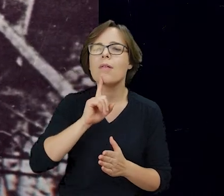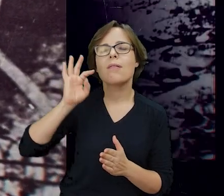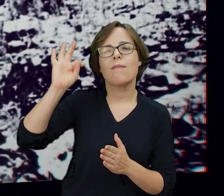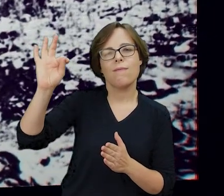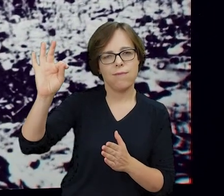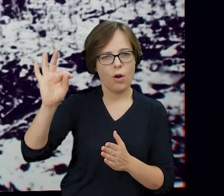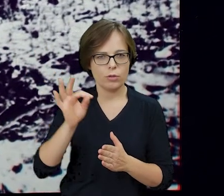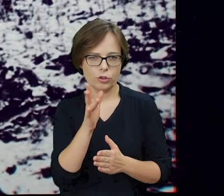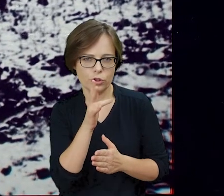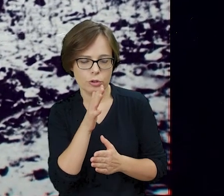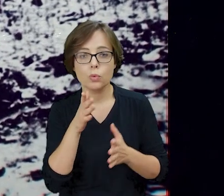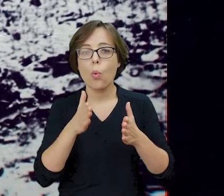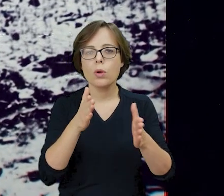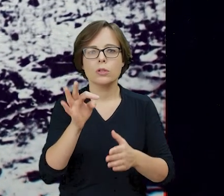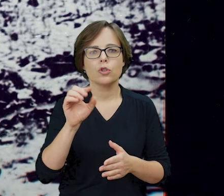najokazalsza synagoga przedwojennej Warszawy.